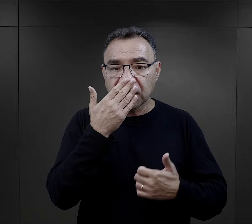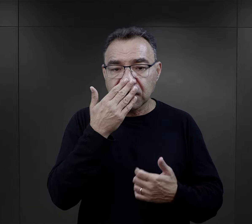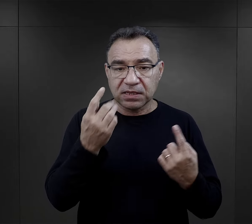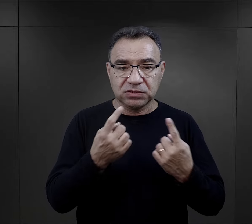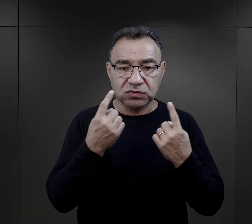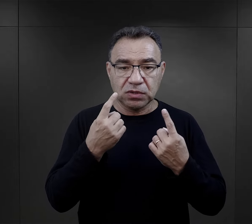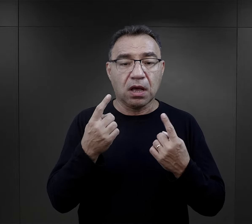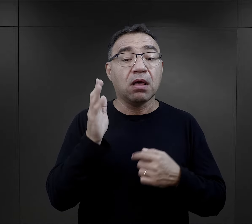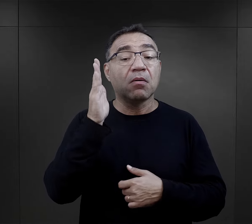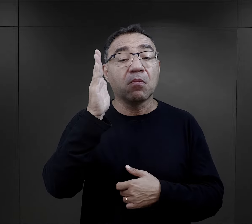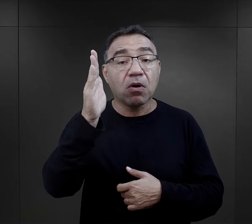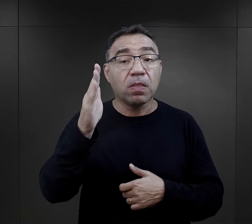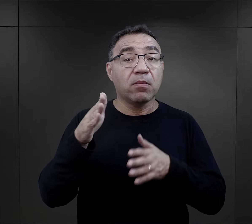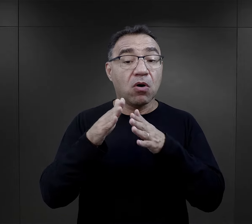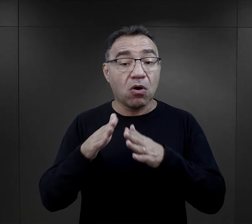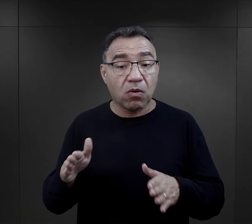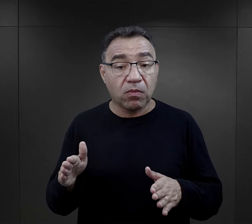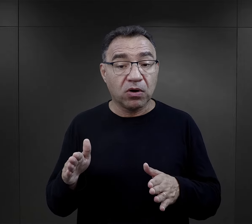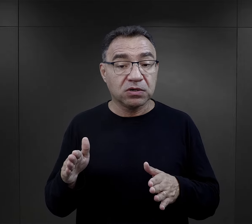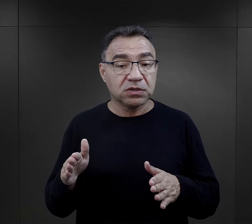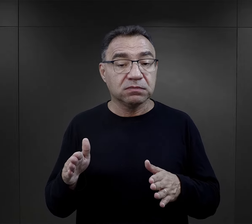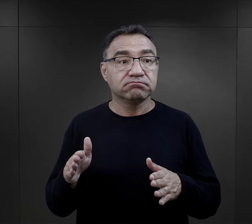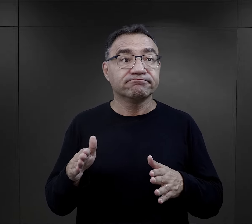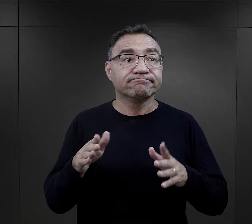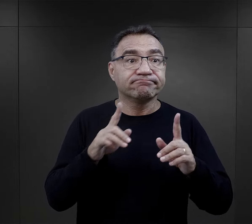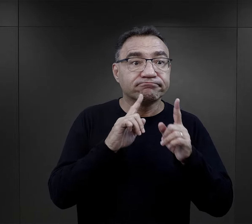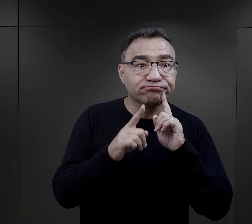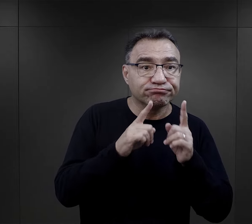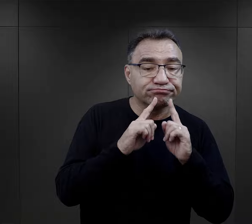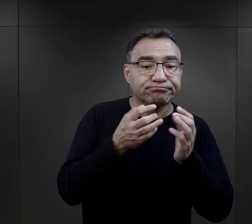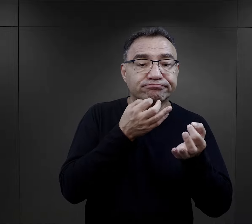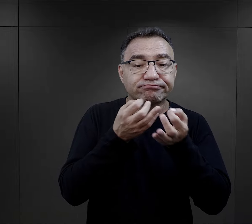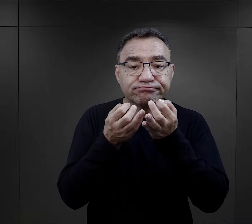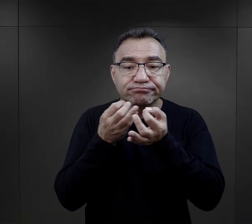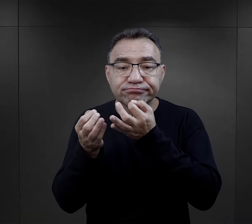ale później w obozie, kiedy zaczynały się rozmowy, kiedy